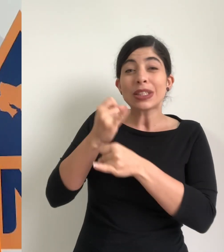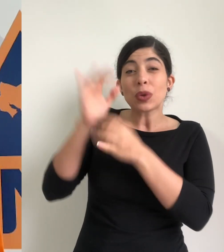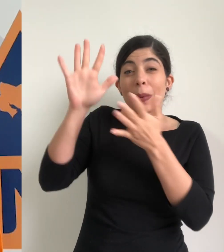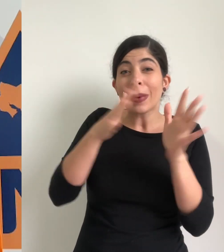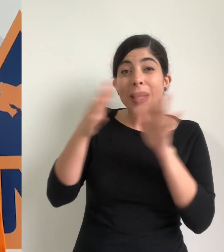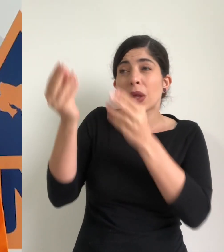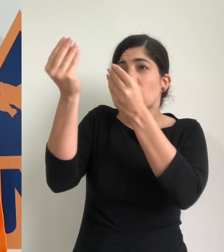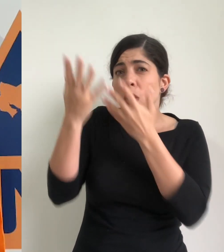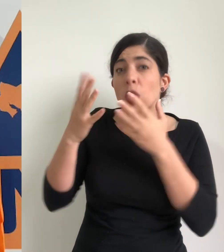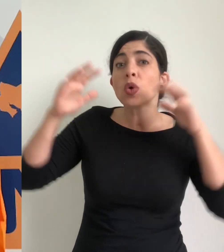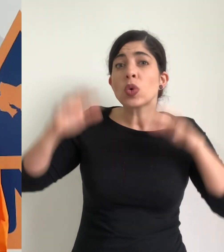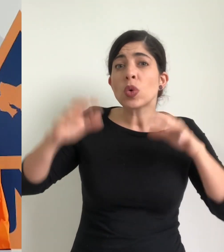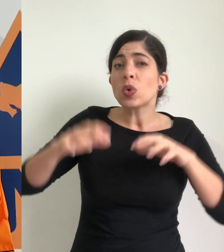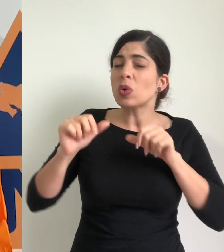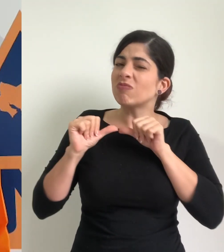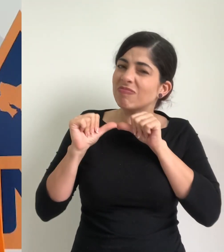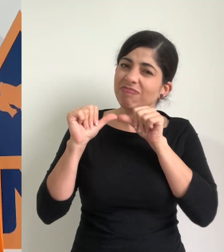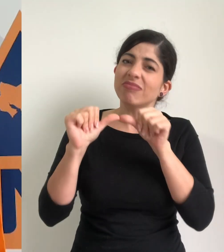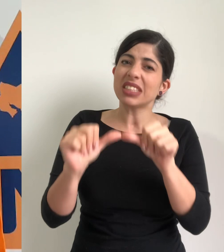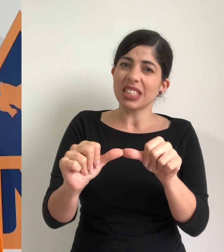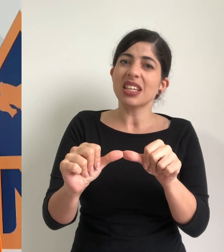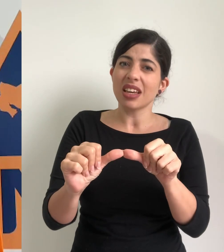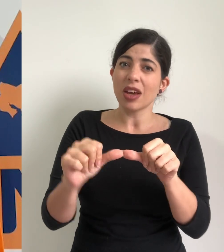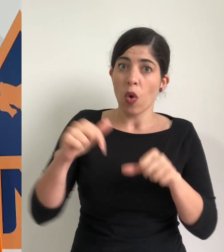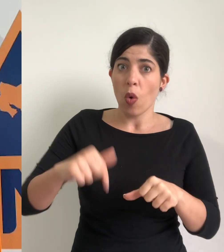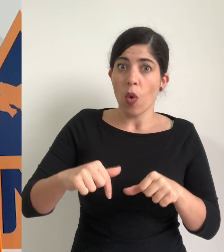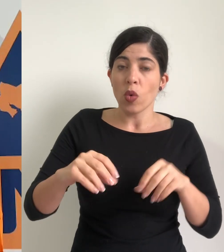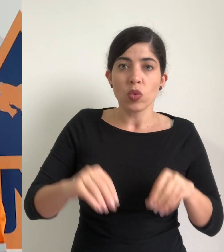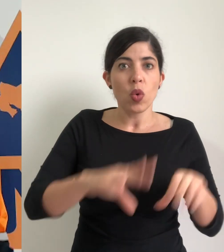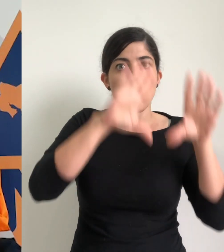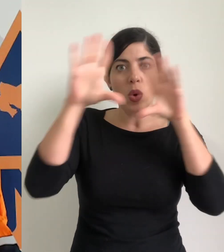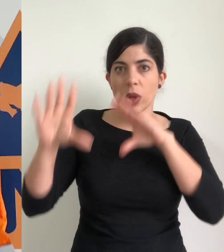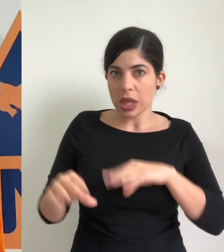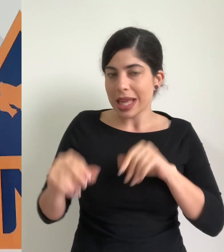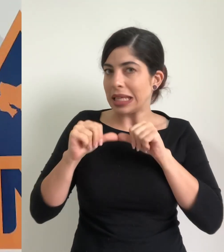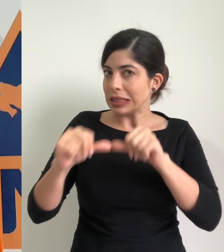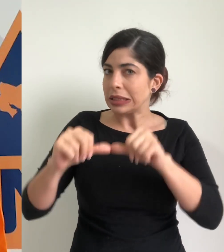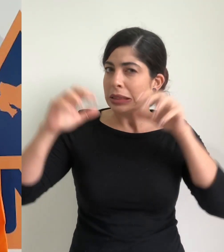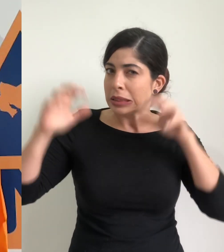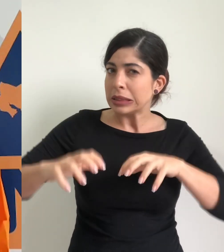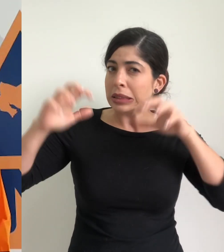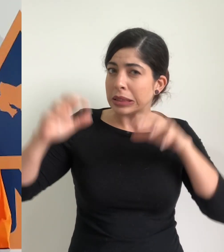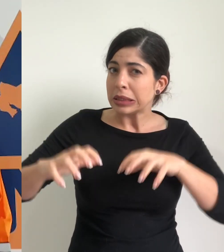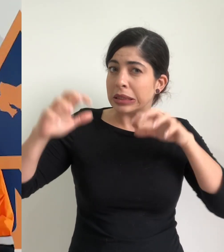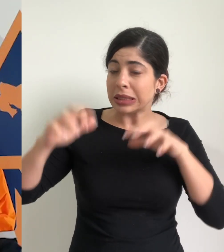instituto meteorológico nacional las condiciones lluviosas se mantendrán durante el día de hoy con